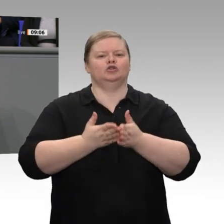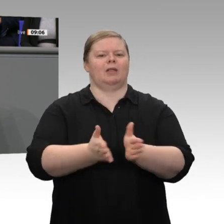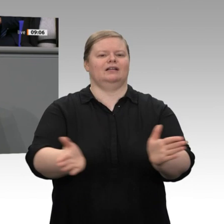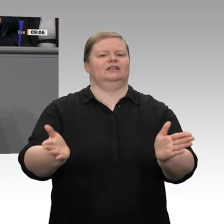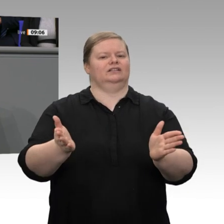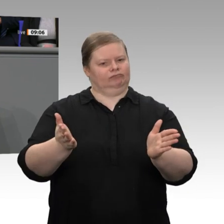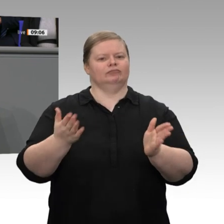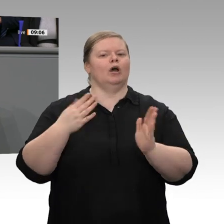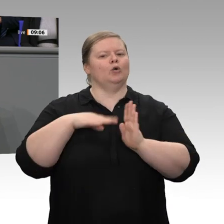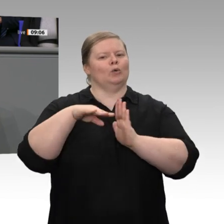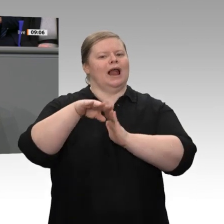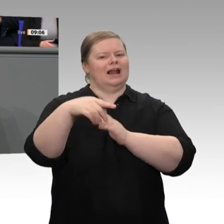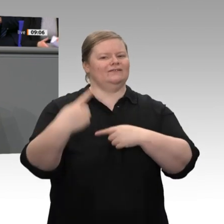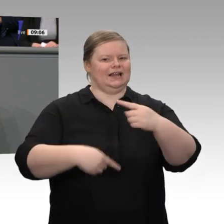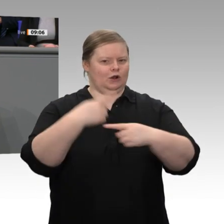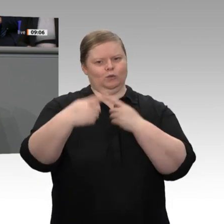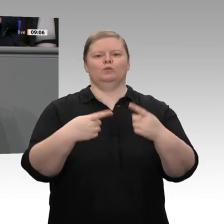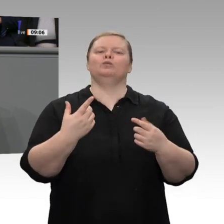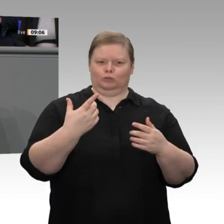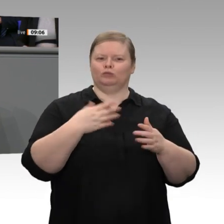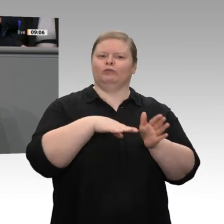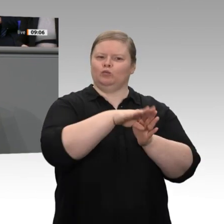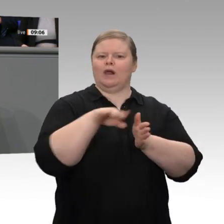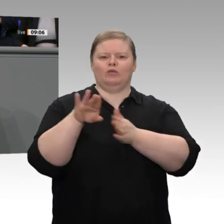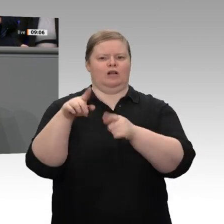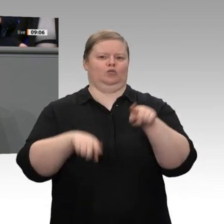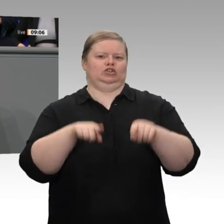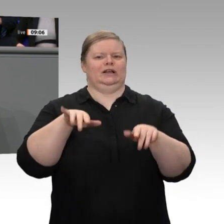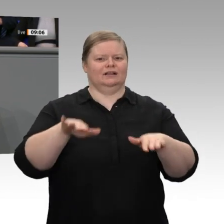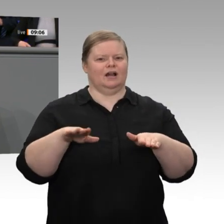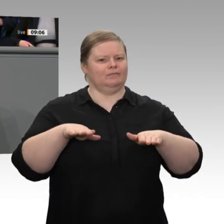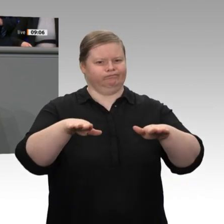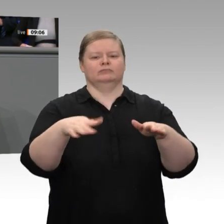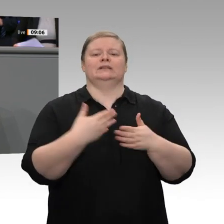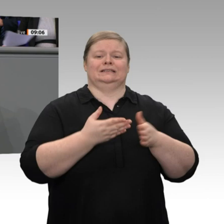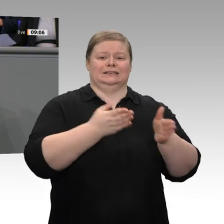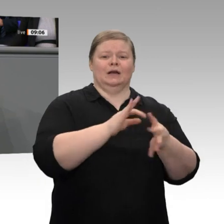Entwicklung zu tun: In der Binnennachfrage, im Baugewerbe, bei vielen Handwerksbetrieben,